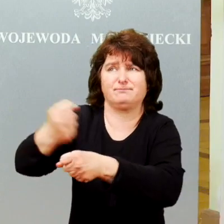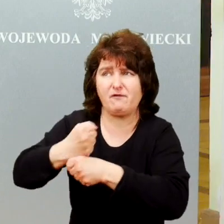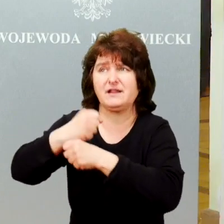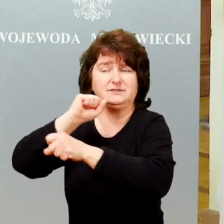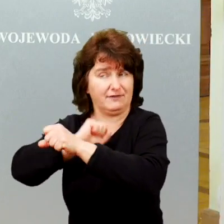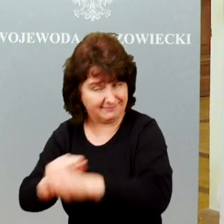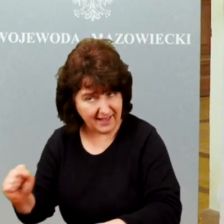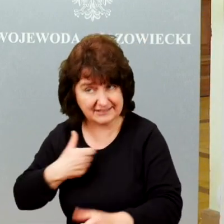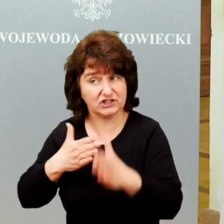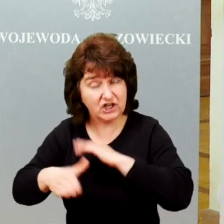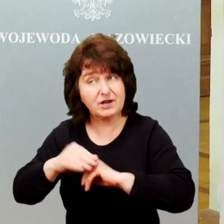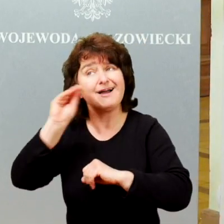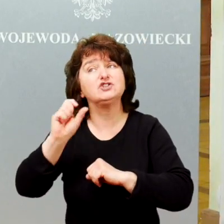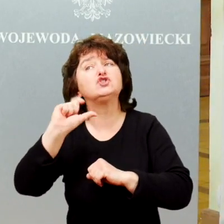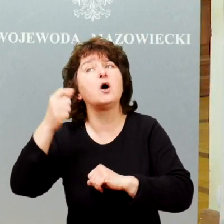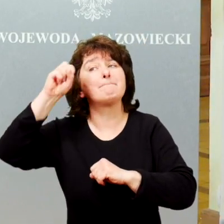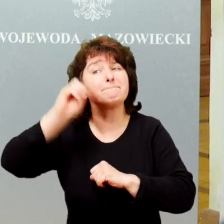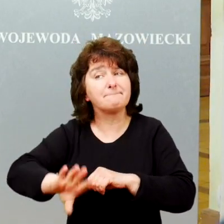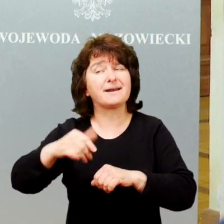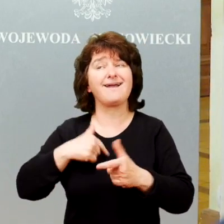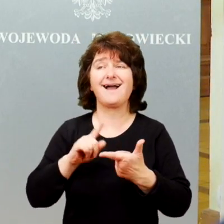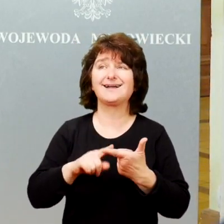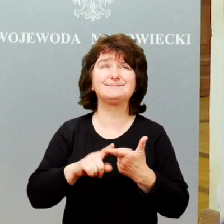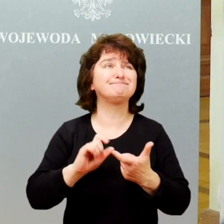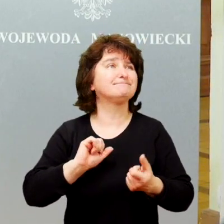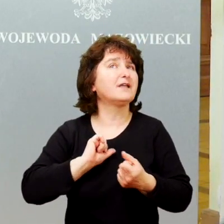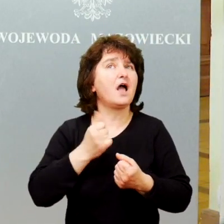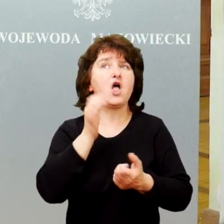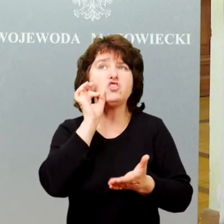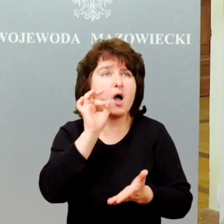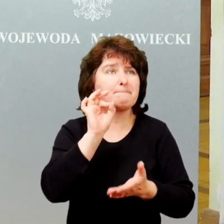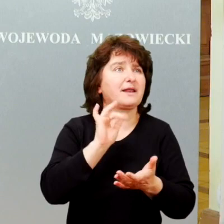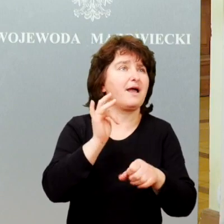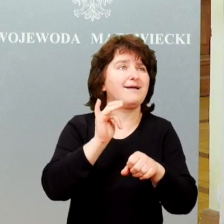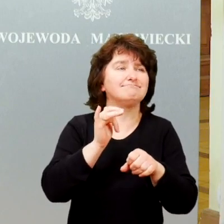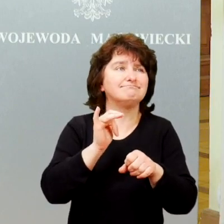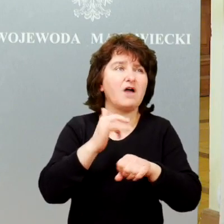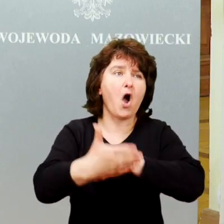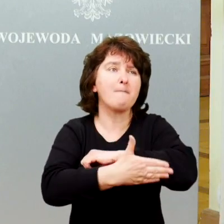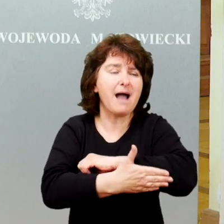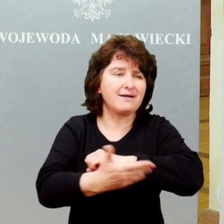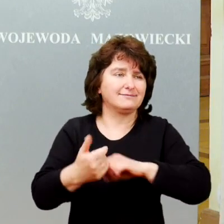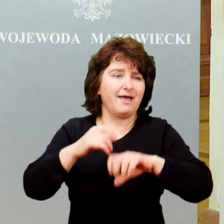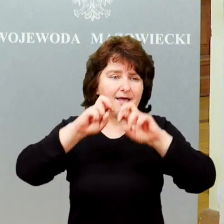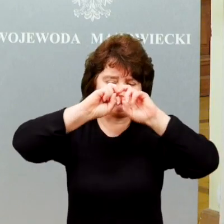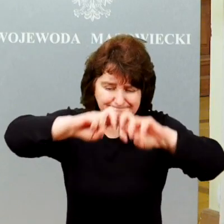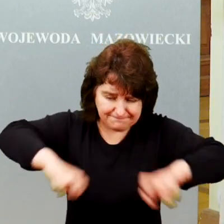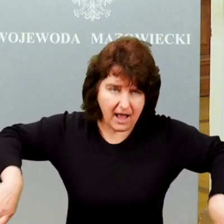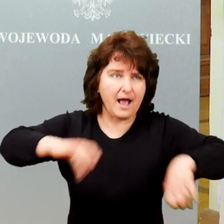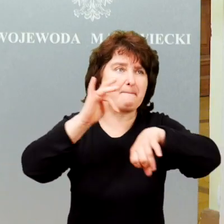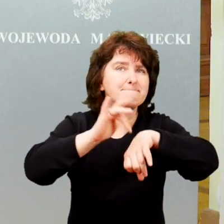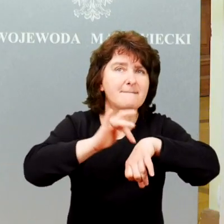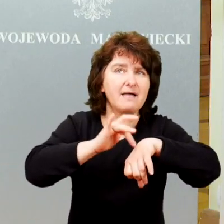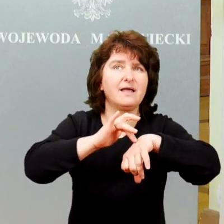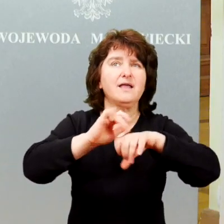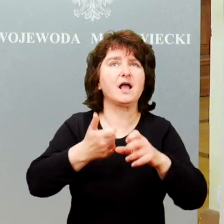Natomiast to czego jeszcze brakuje, to są skuteczne, sprawdzone, oparte na badaniach rozwiązania, które pozwolą to robić dobrze.